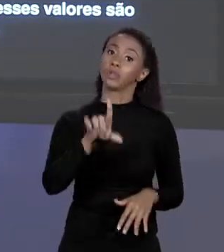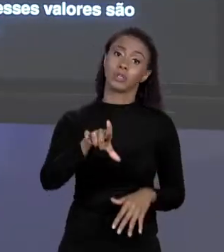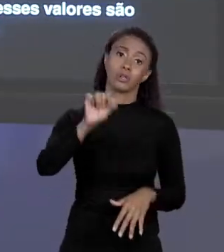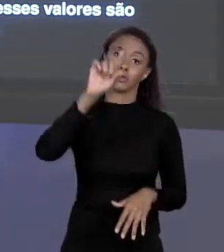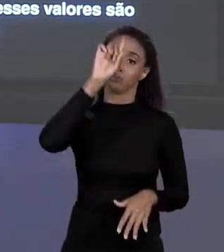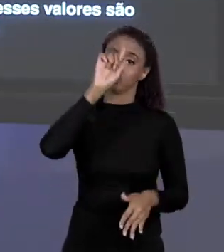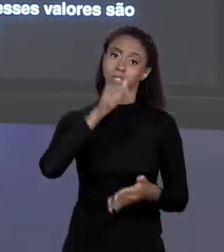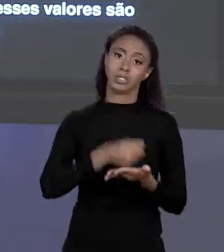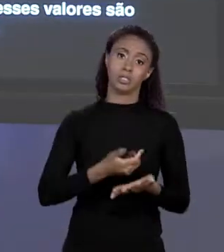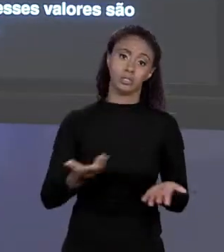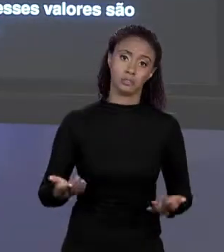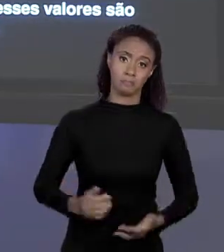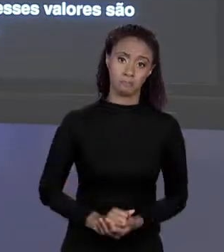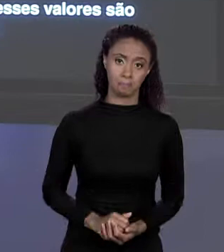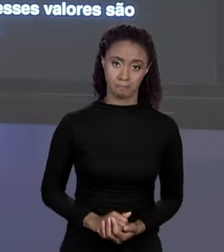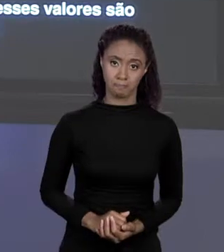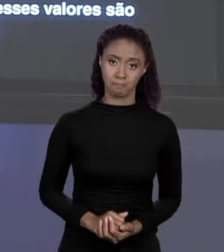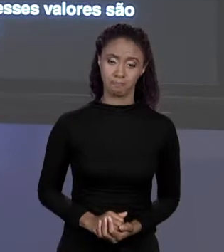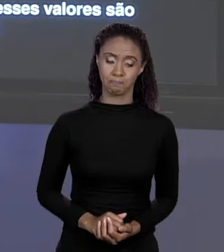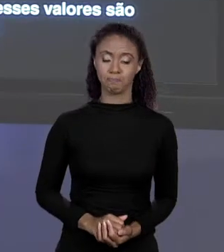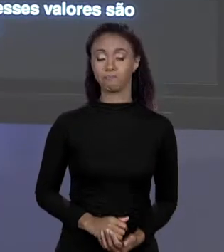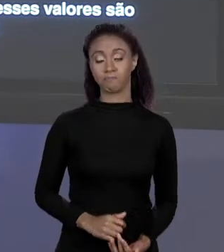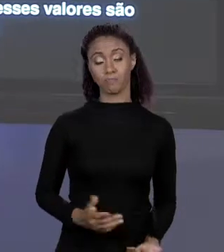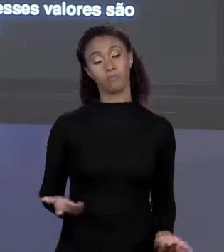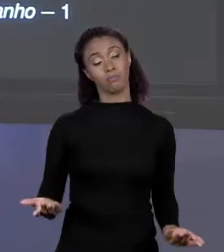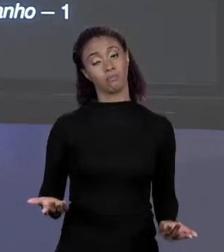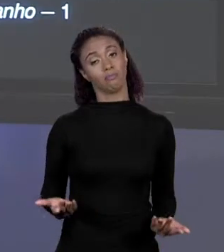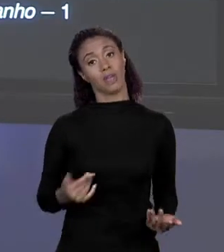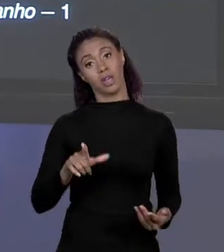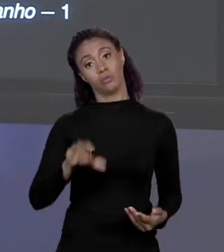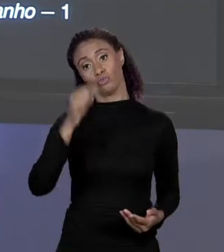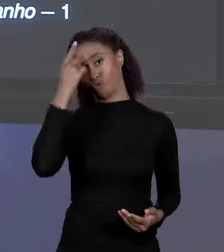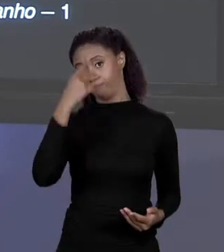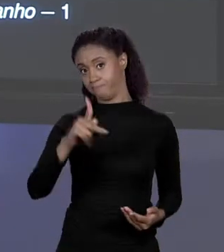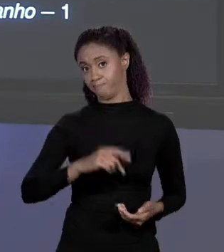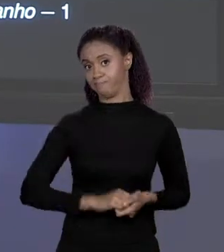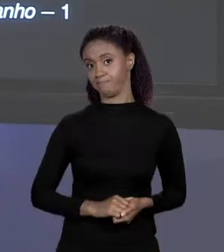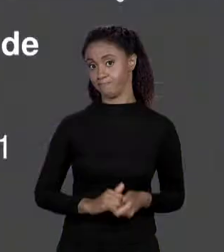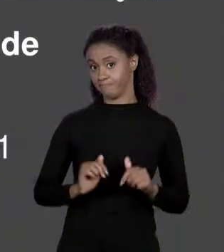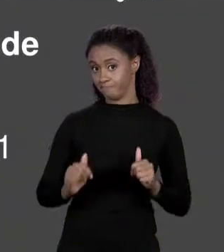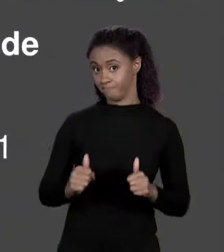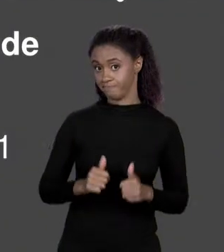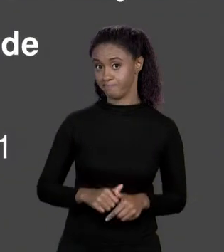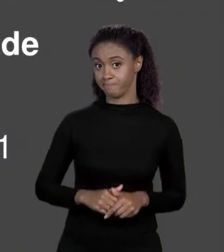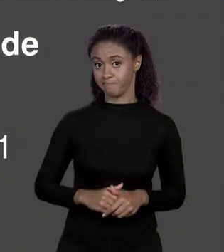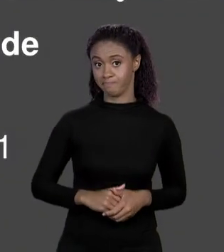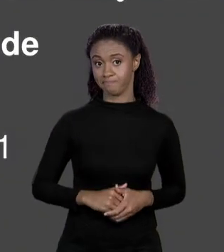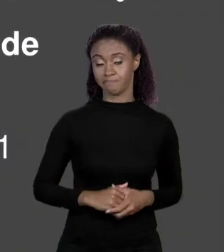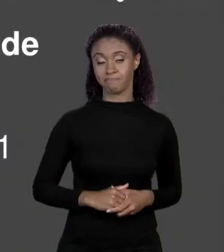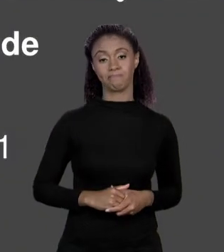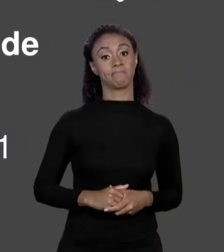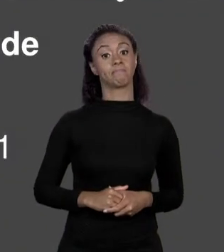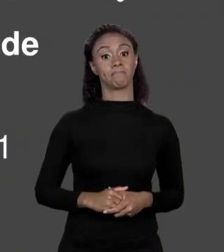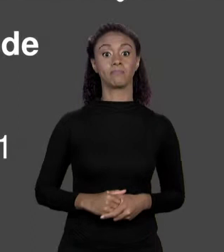SITUAÇÃO, AÍ É A ESCOLHA. FINALMENTE VOCÊ ARRANJA, VOCÊ